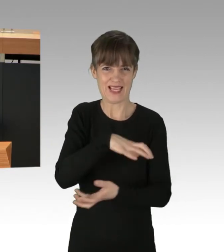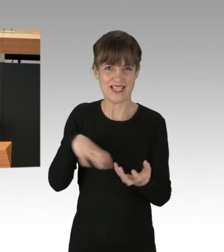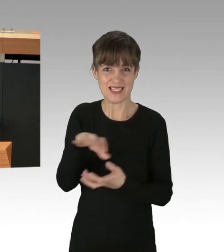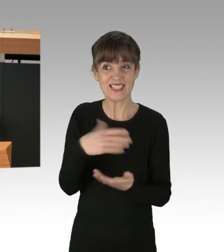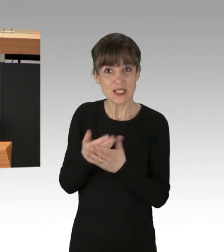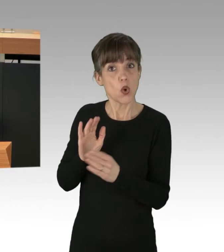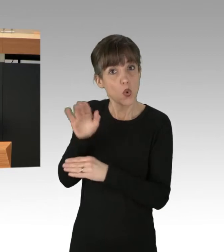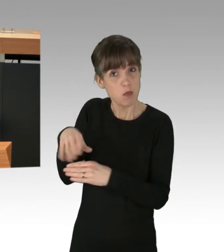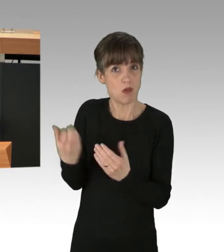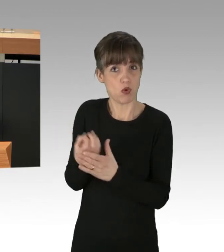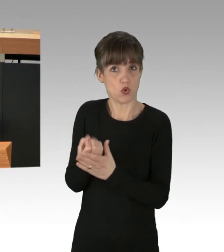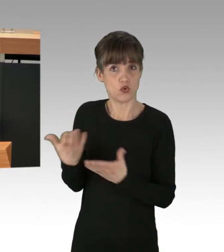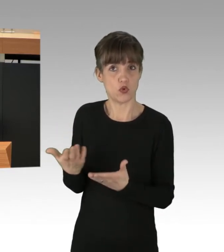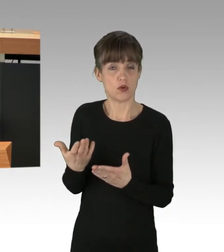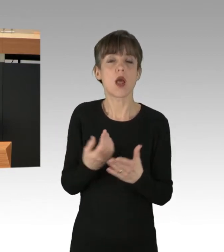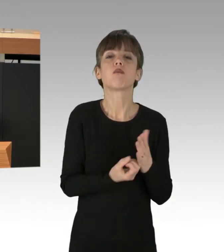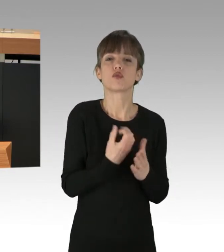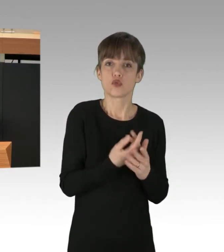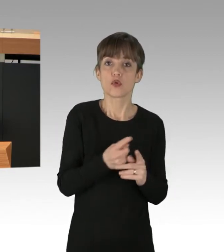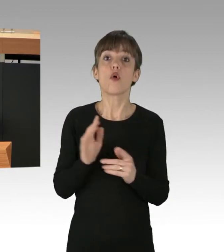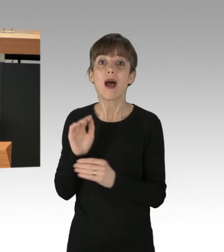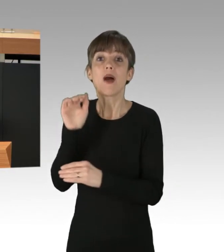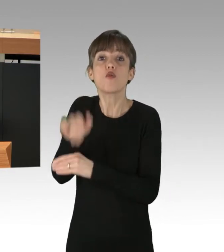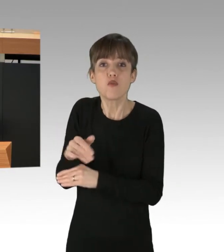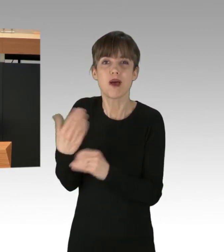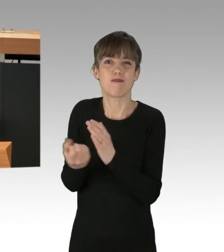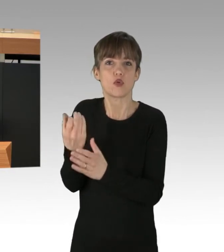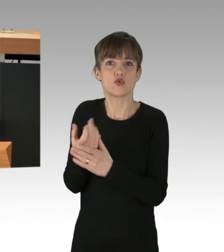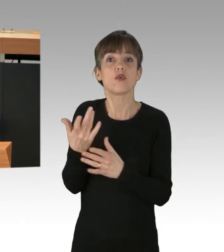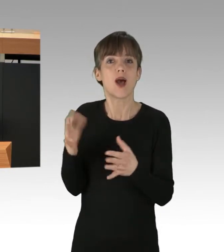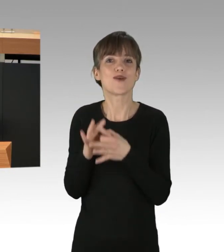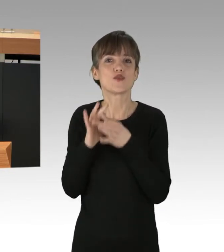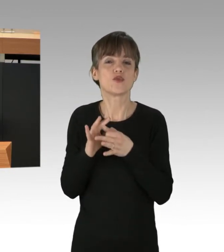nämlich neben der Produktion selbst auch um den Warenverkehr, um Wasser- und Land-Verbrauch,